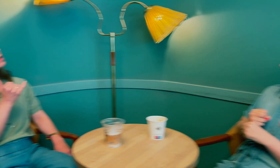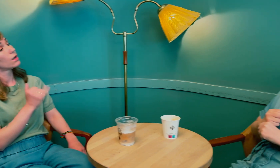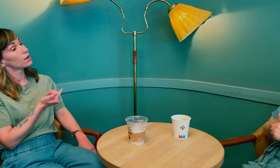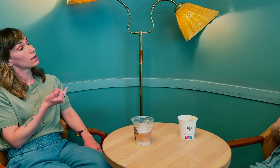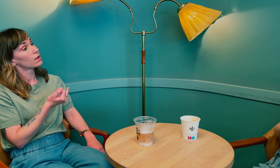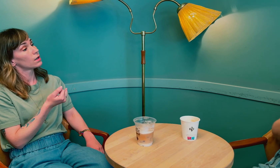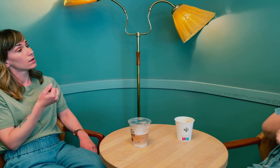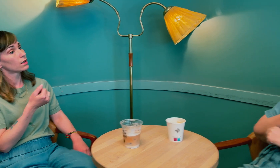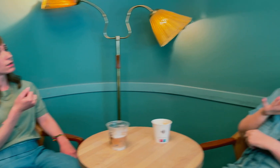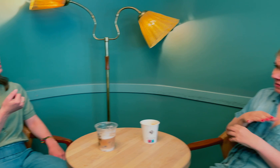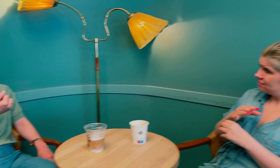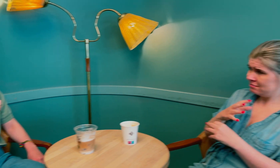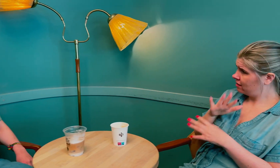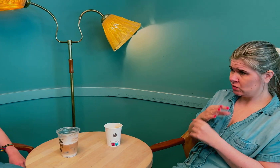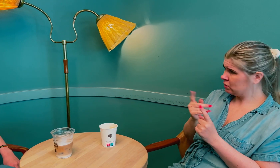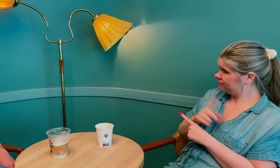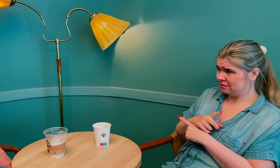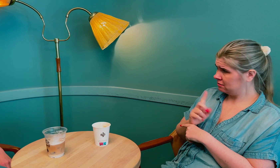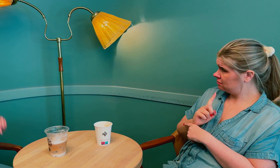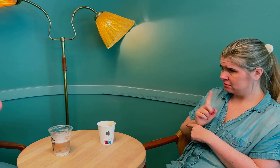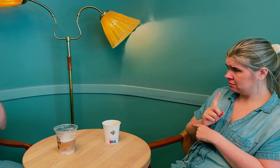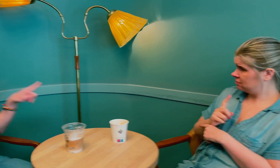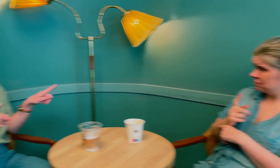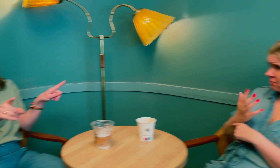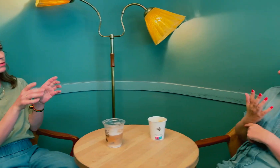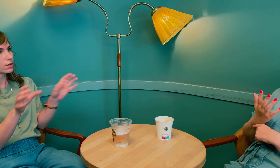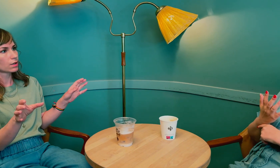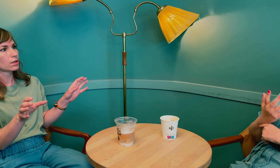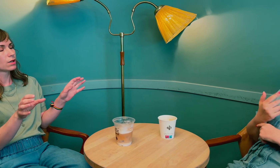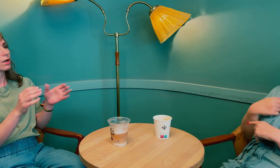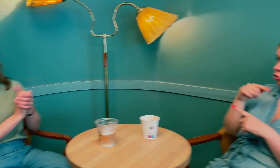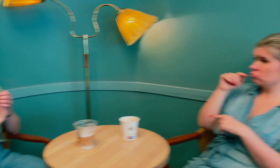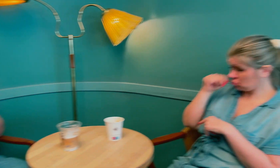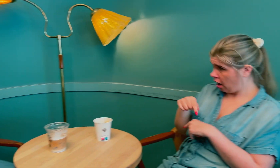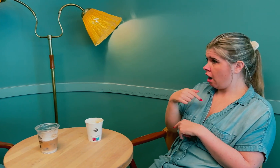Ah, ja. Det var ikke lavt stoffskifte. Så det er forskjell mellom de to.